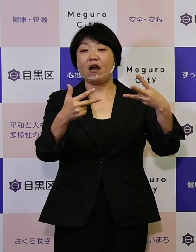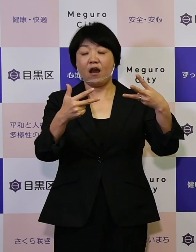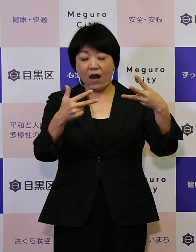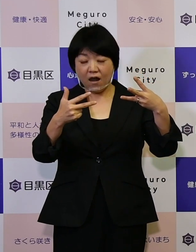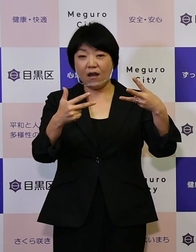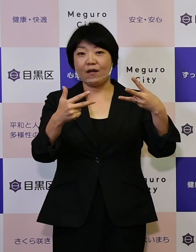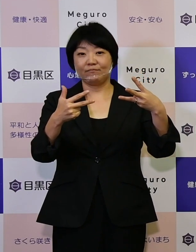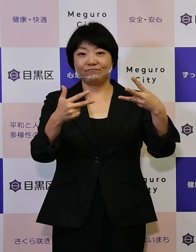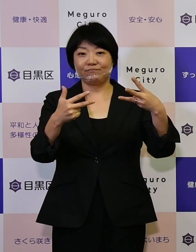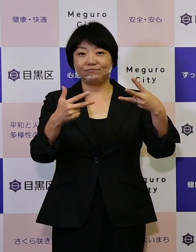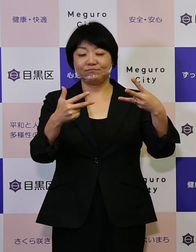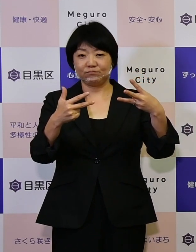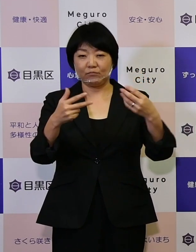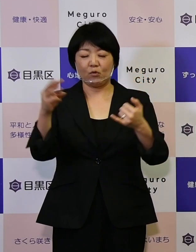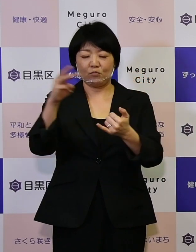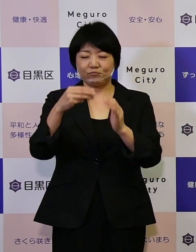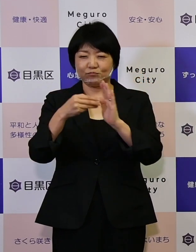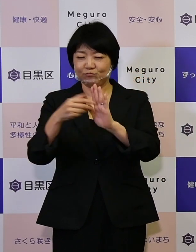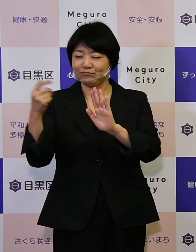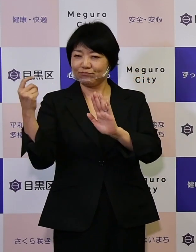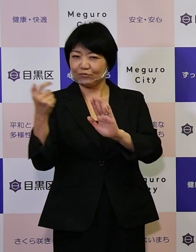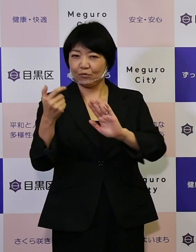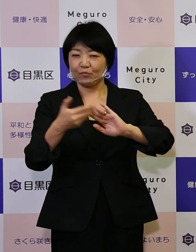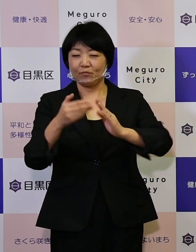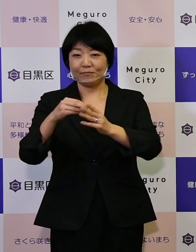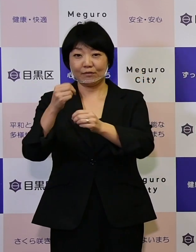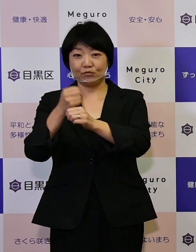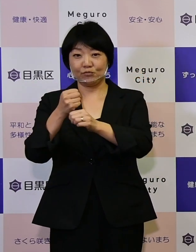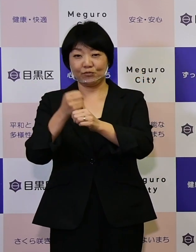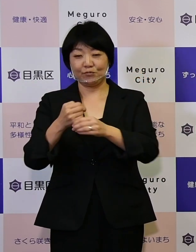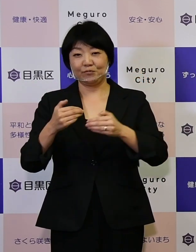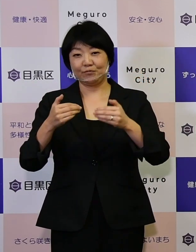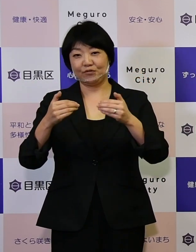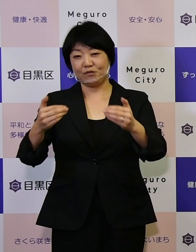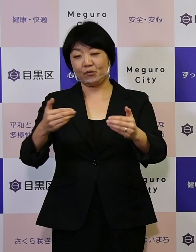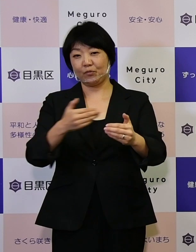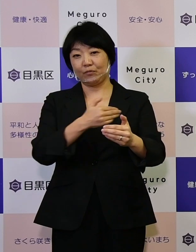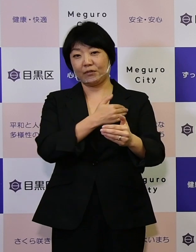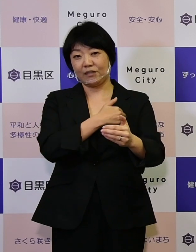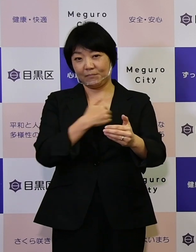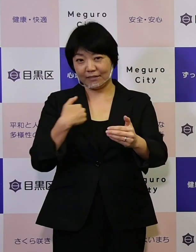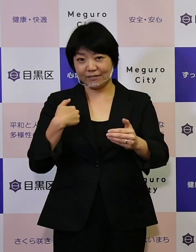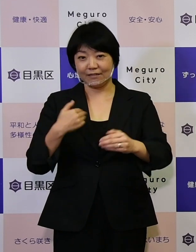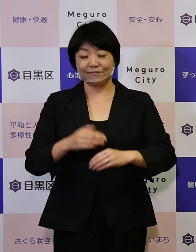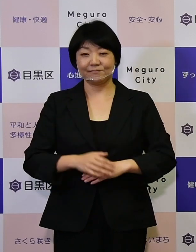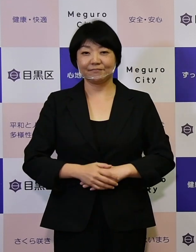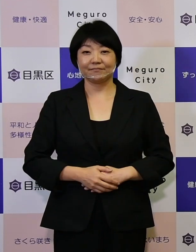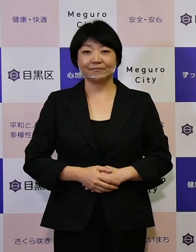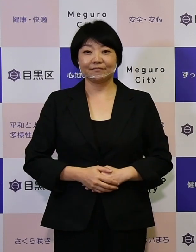災害に強いまちづくりを進めることができました。